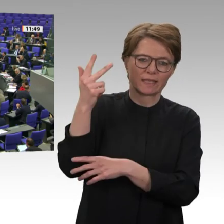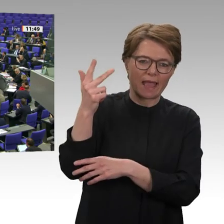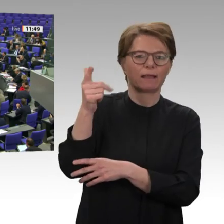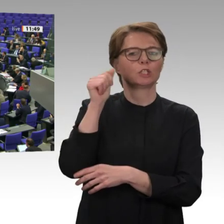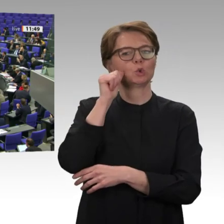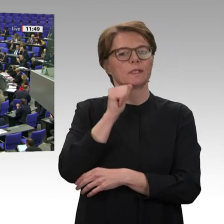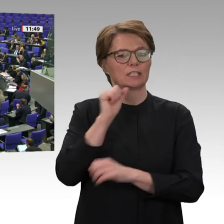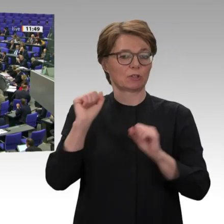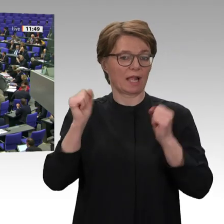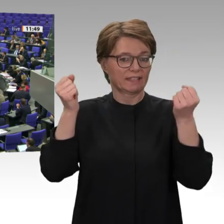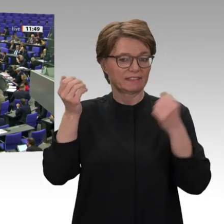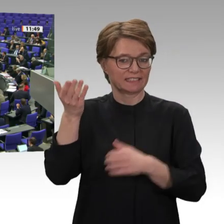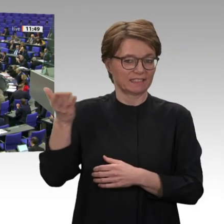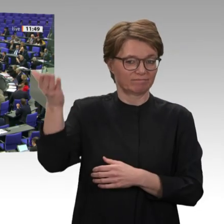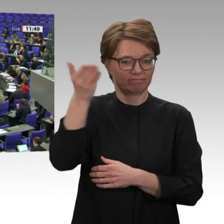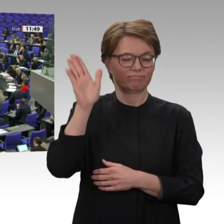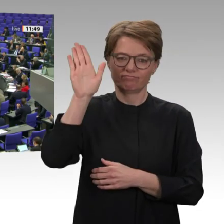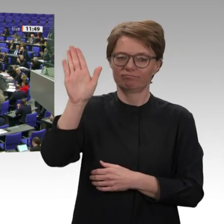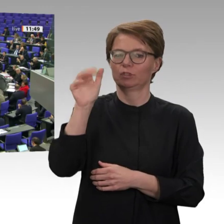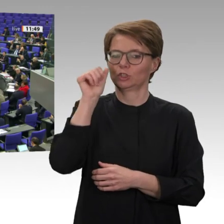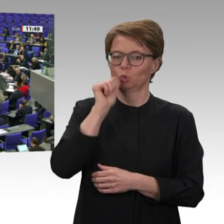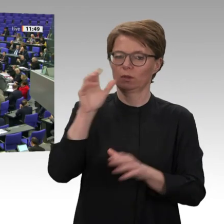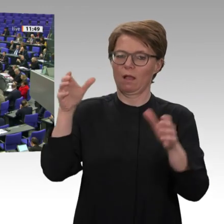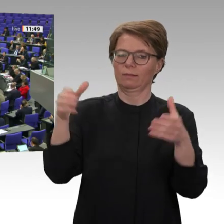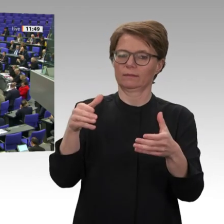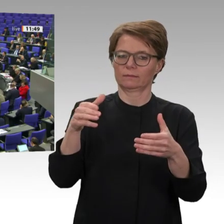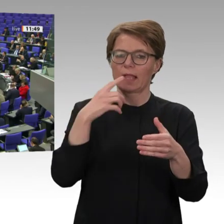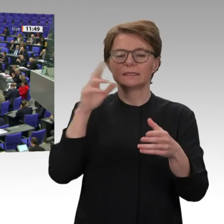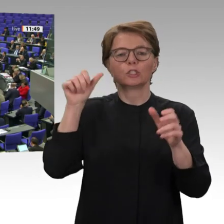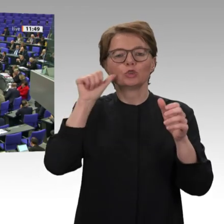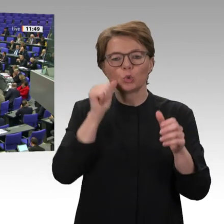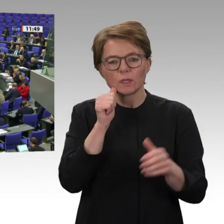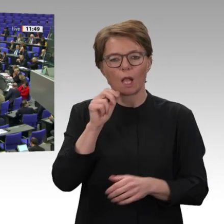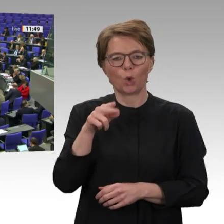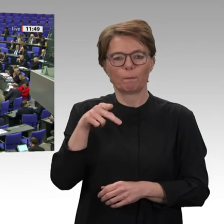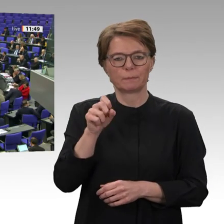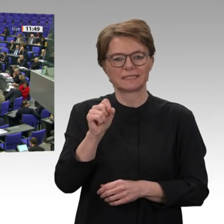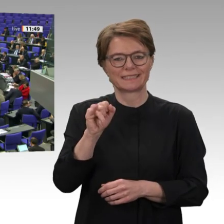Es war die große Mehrheit der Bevölkerung selbst, die vor fast einem Jahr den Diktator